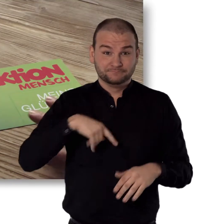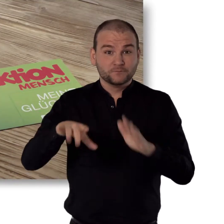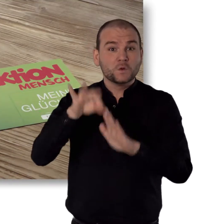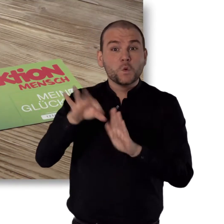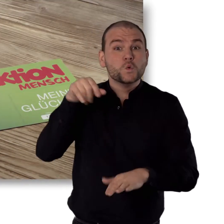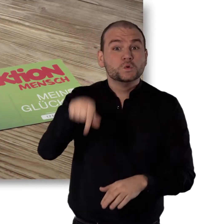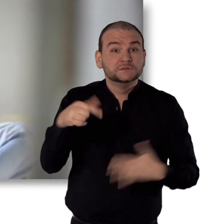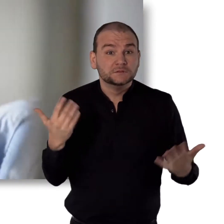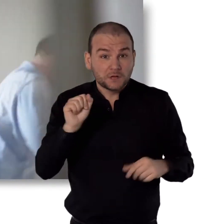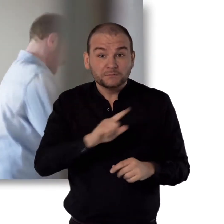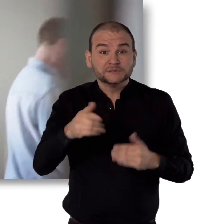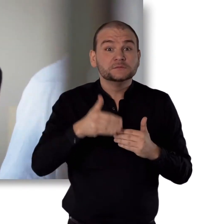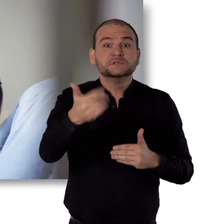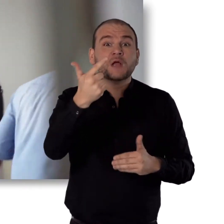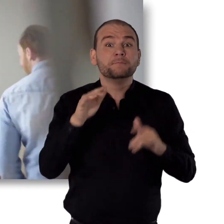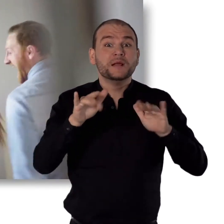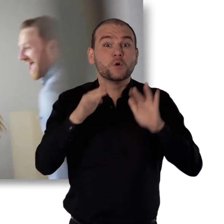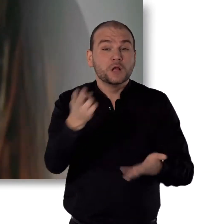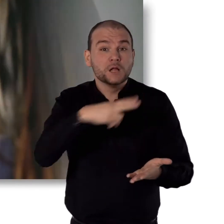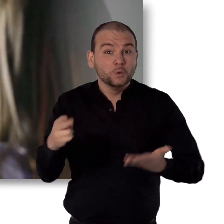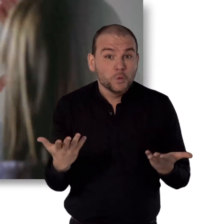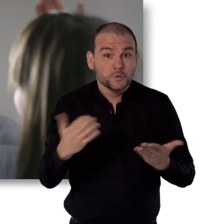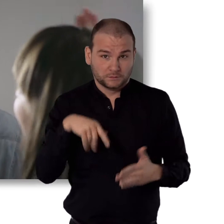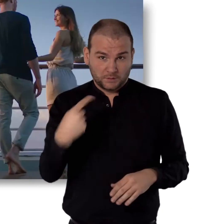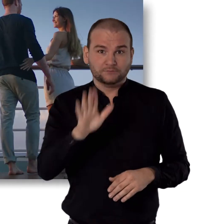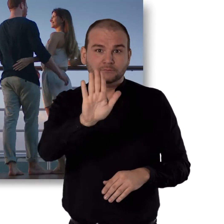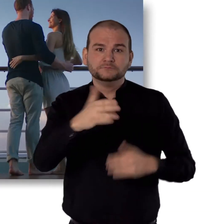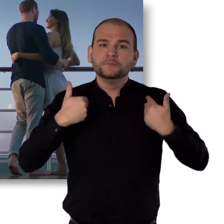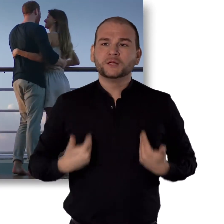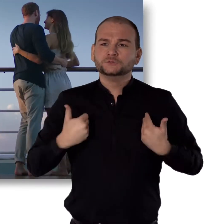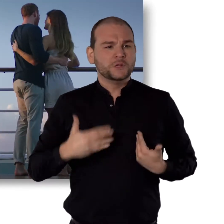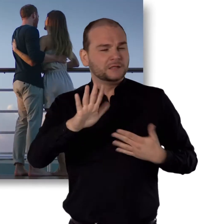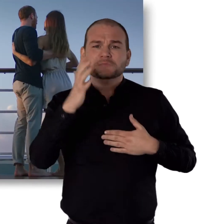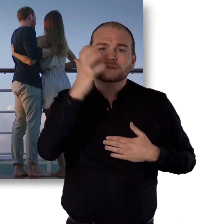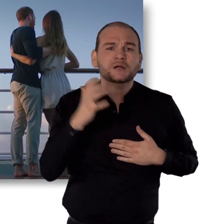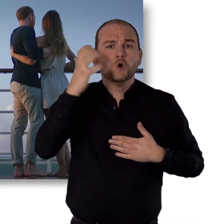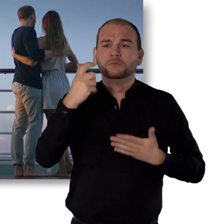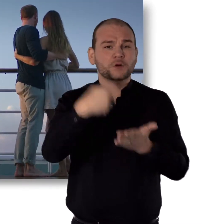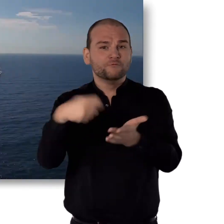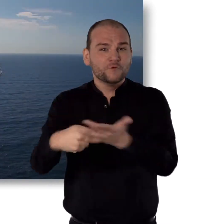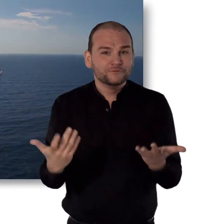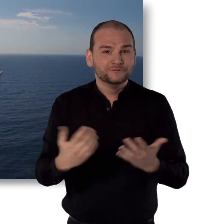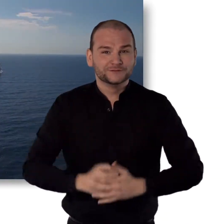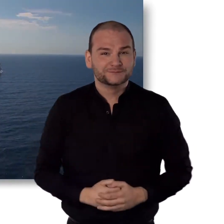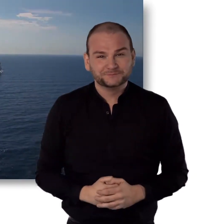Mit unseren Losen kannst du bis zu 2 Mio. Euro gewinnen. Und damit deine ganz persönlichen Träume erfüllen.